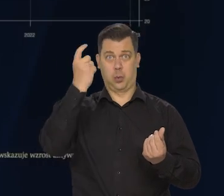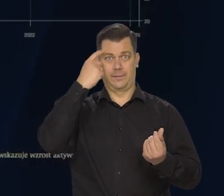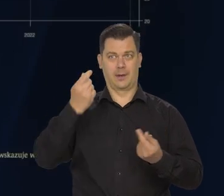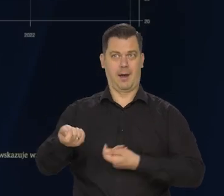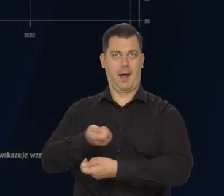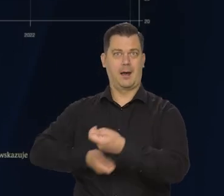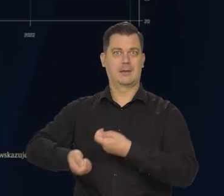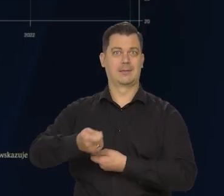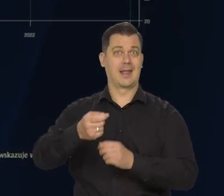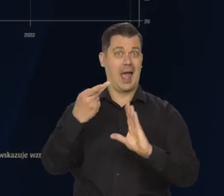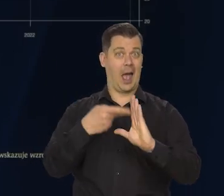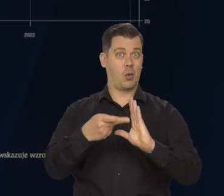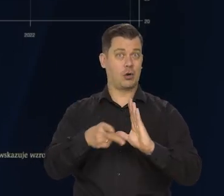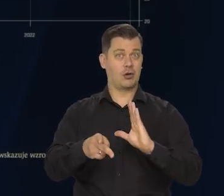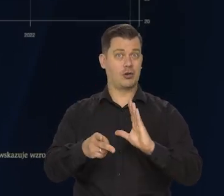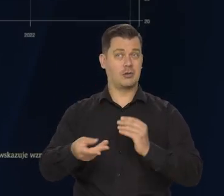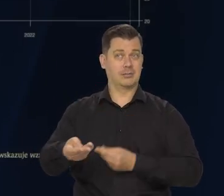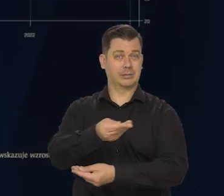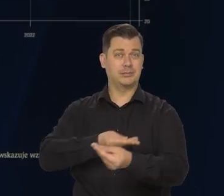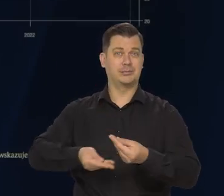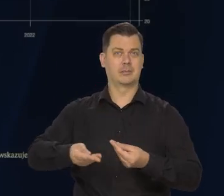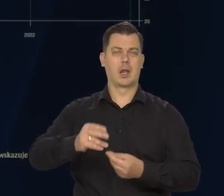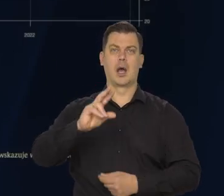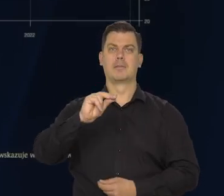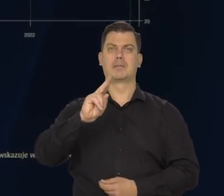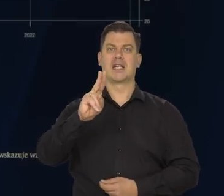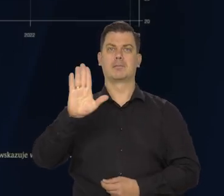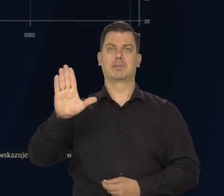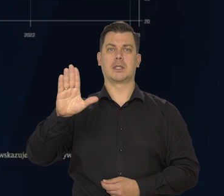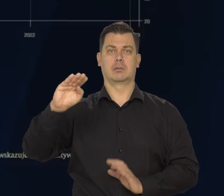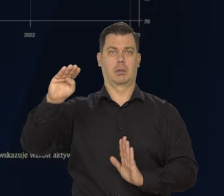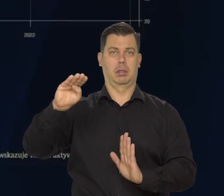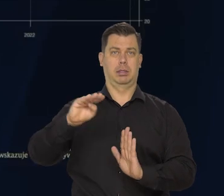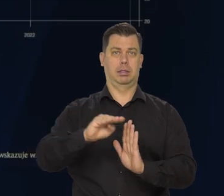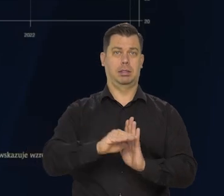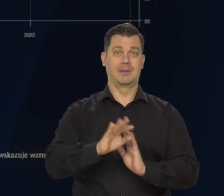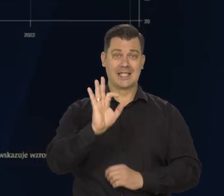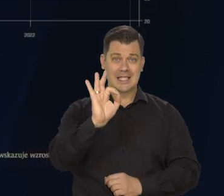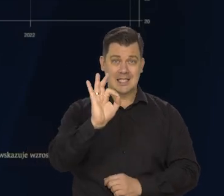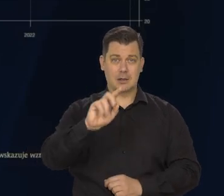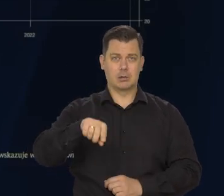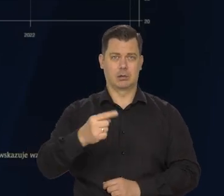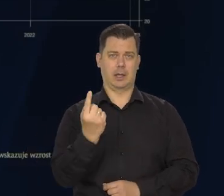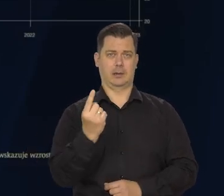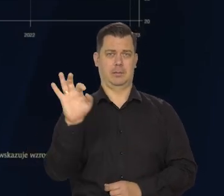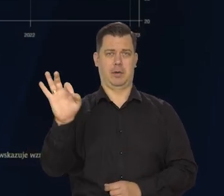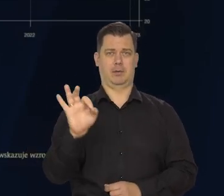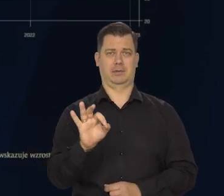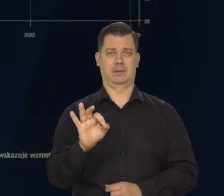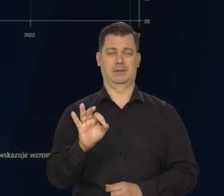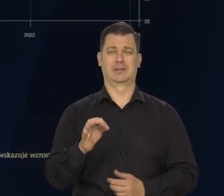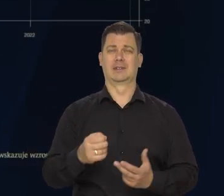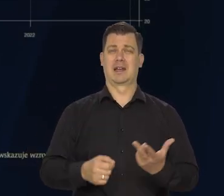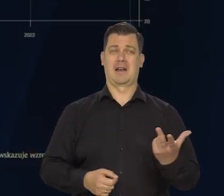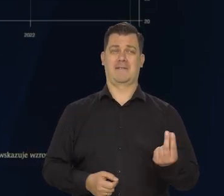strefa euro jako całość, wzrost PKB obniżył się do zaledwie 0,1% kwartał do kwartału.